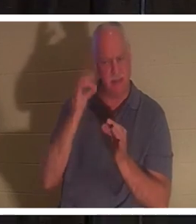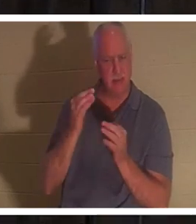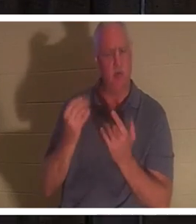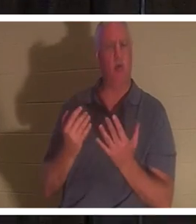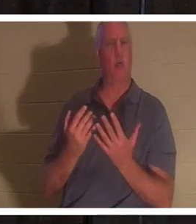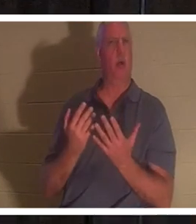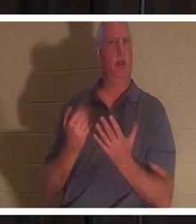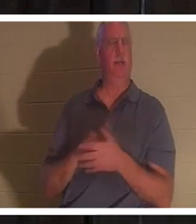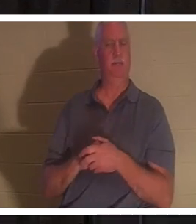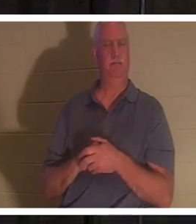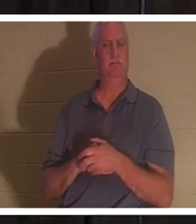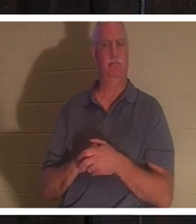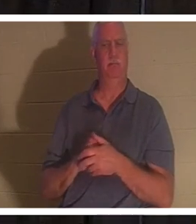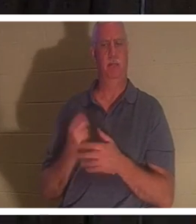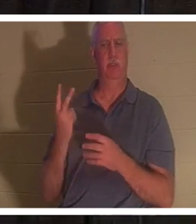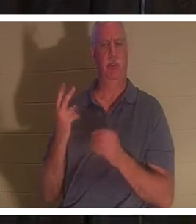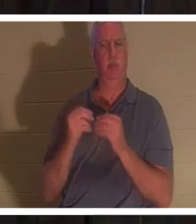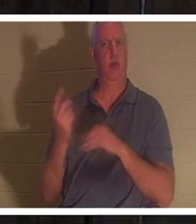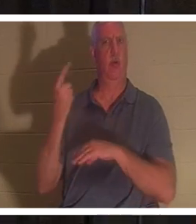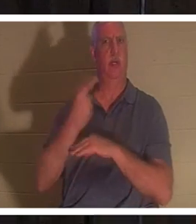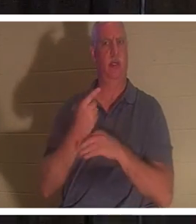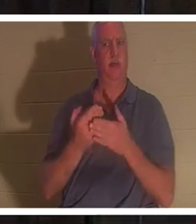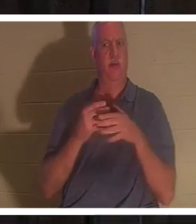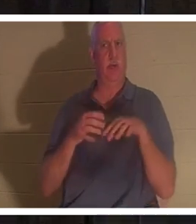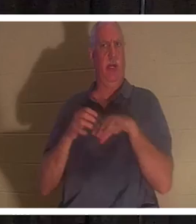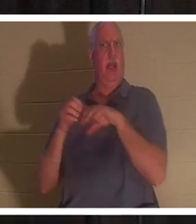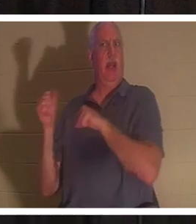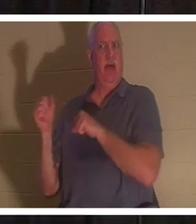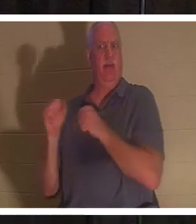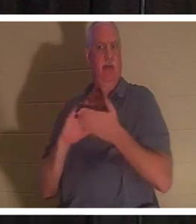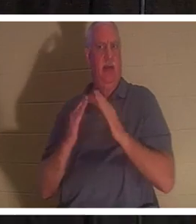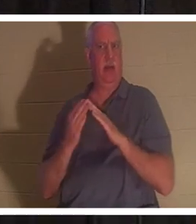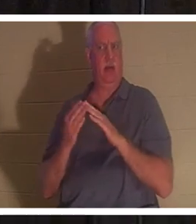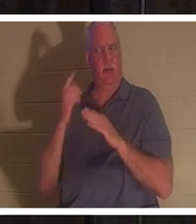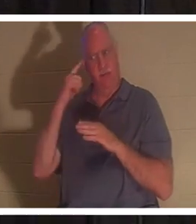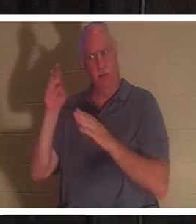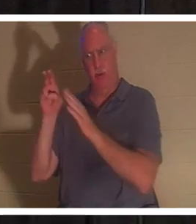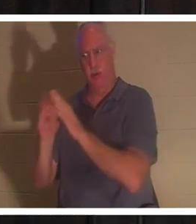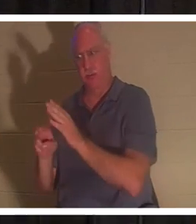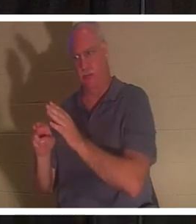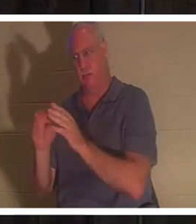ждал еще два дня, прежде чем даже отправился к гробнице. Конечно, это был как минимум день